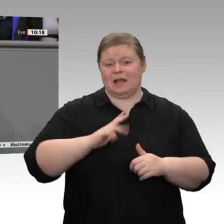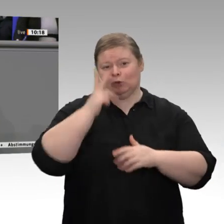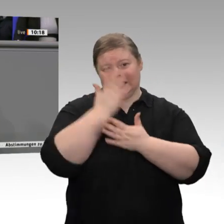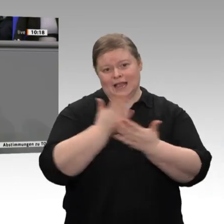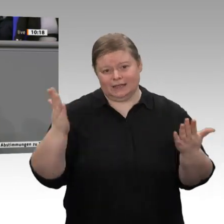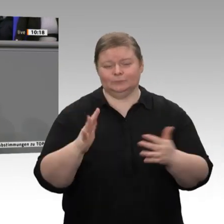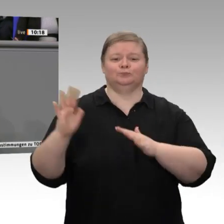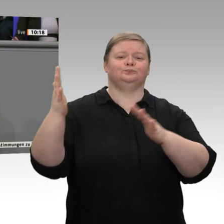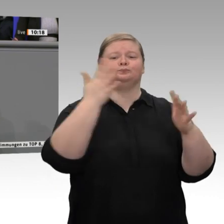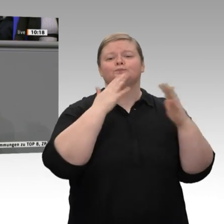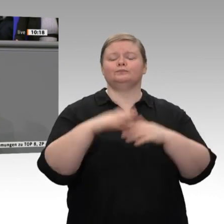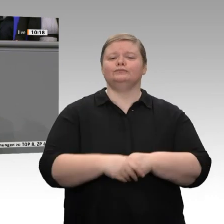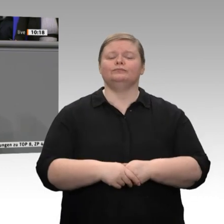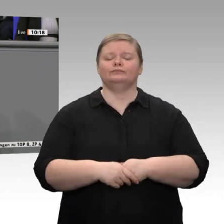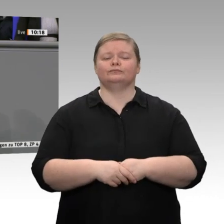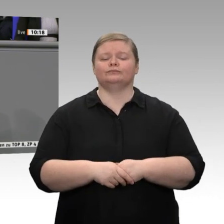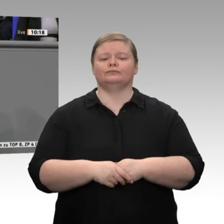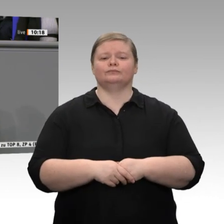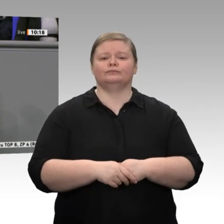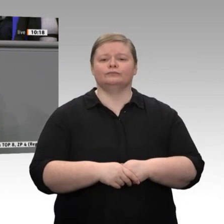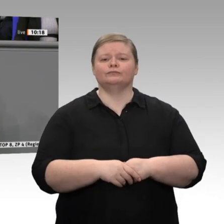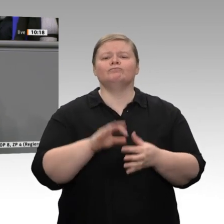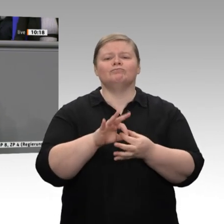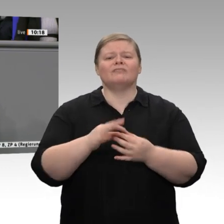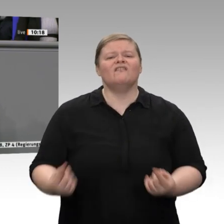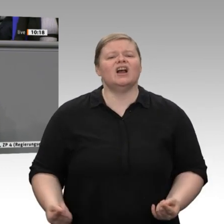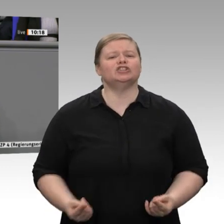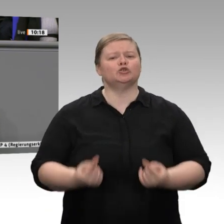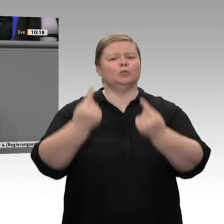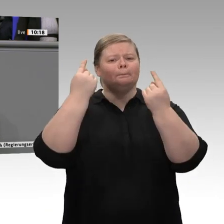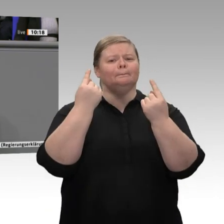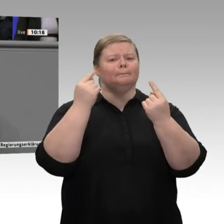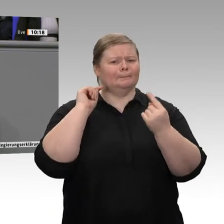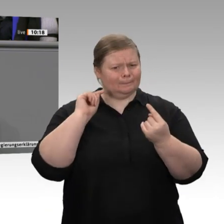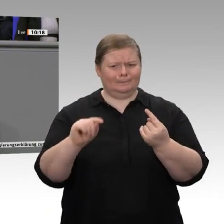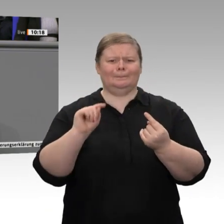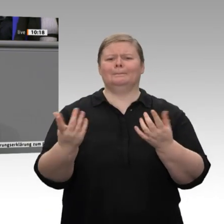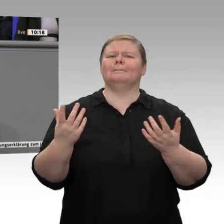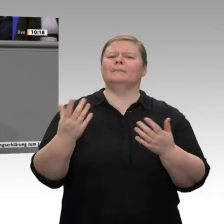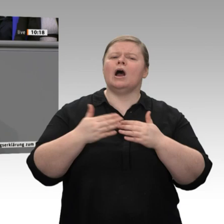Jahr bei minus 0,4 Prozent, ist also negativ. Wir haben es ja bereits gehört: Der Leistungsbilanzüberschuss